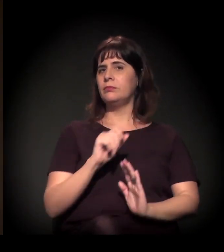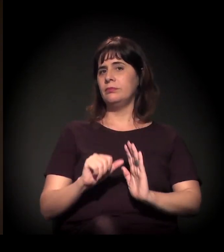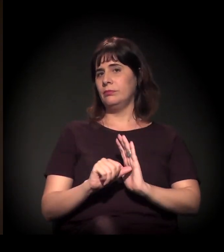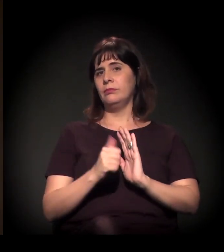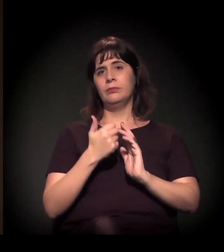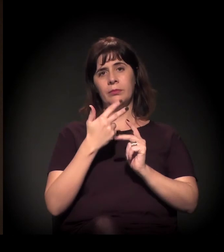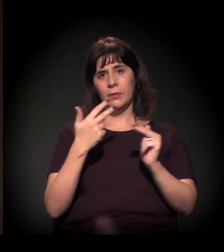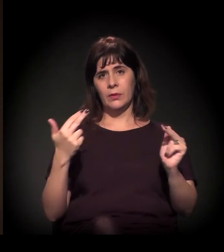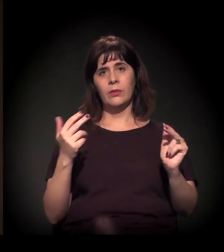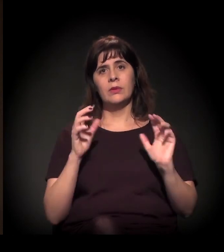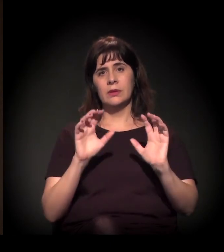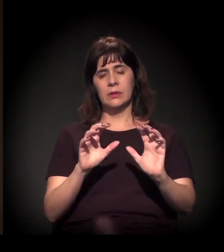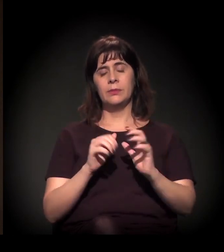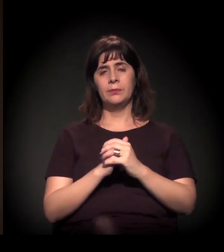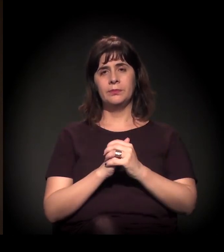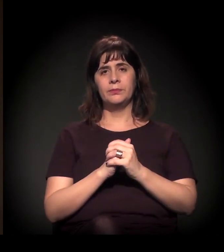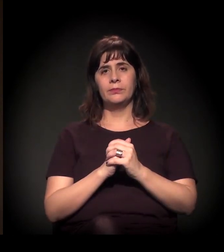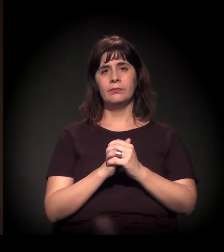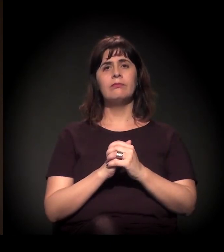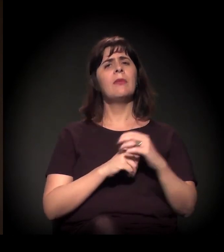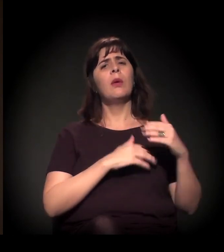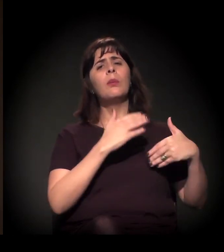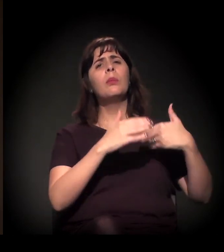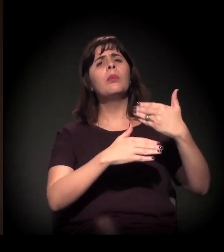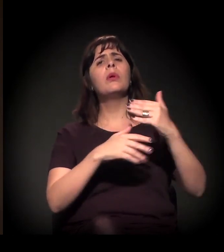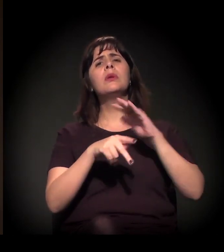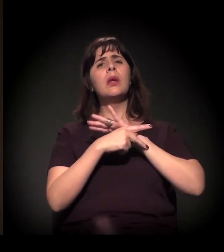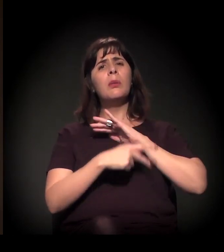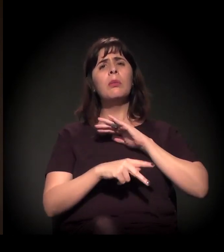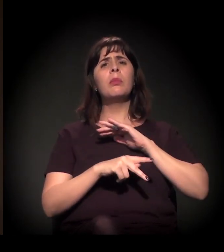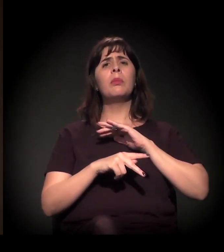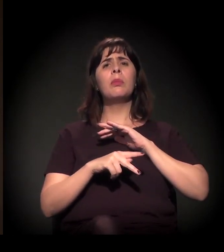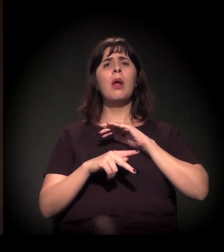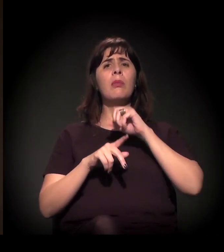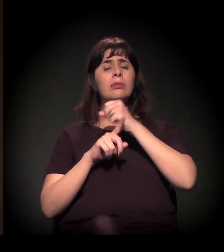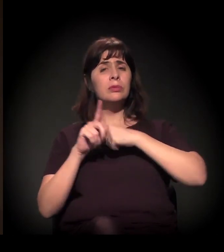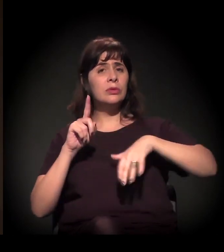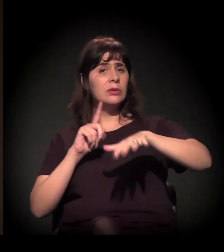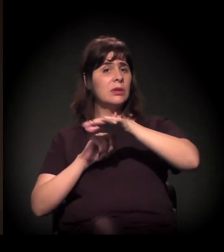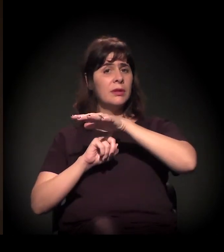E acho que é um processo... O processo de mobilização na sociedade,